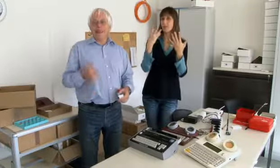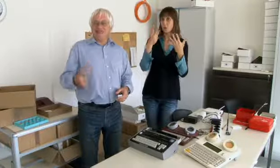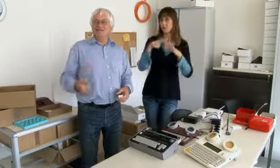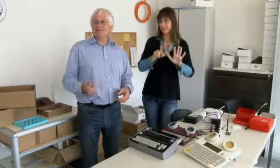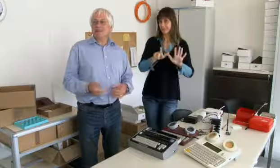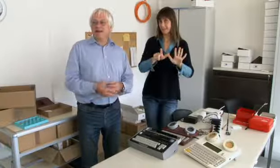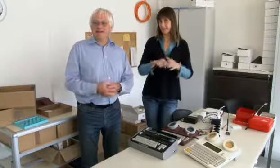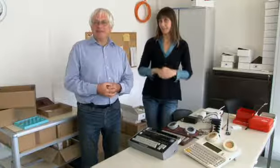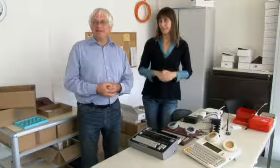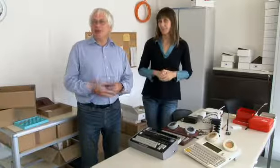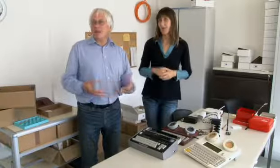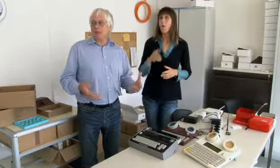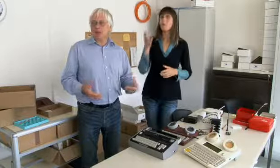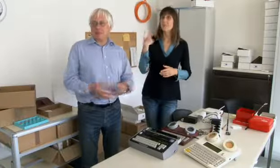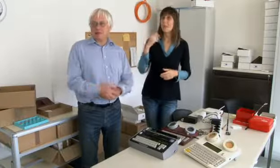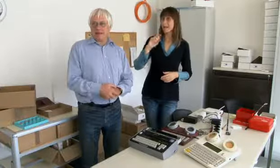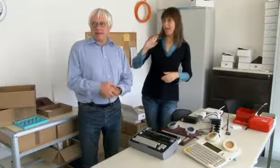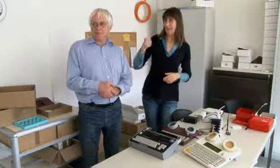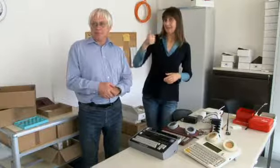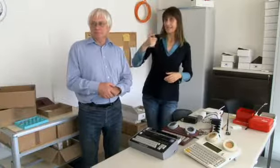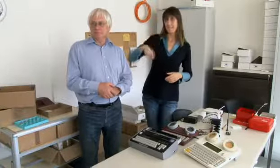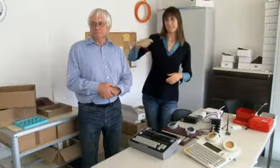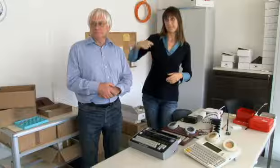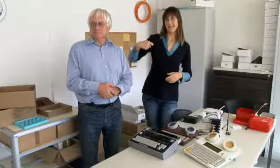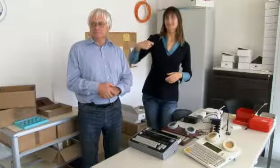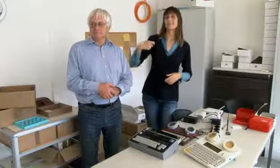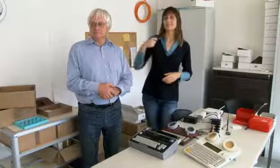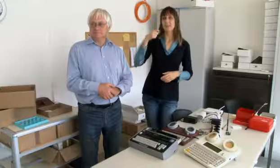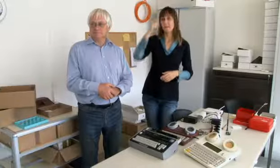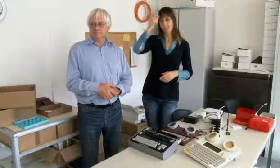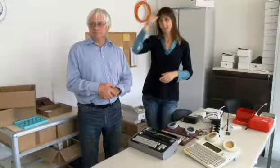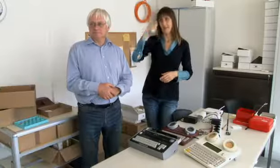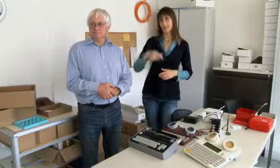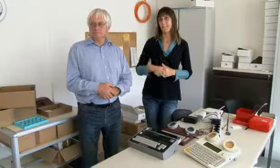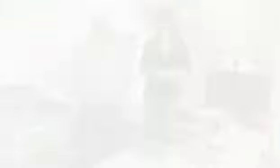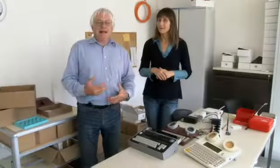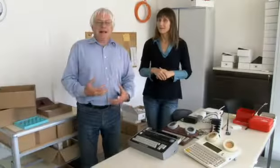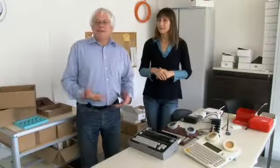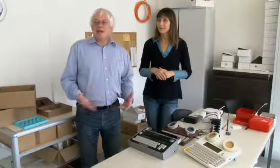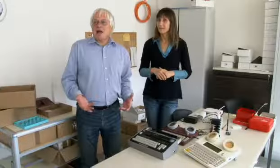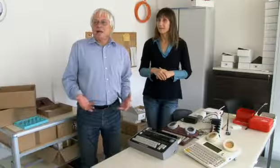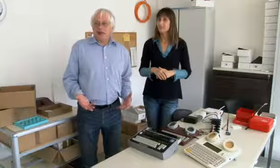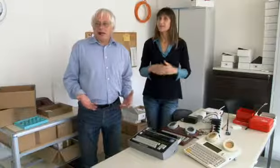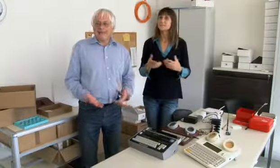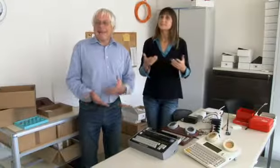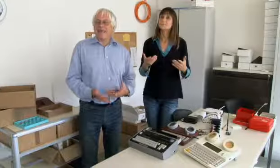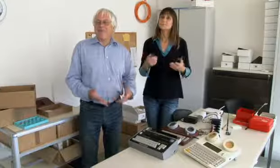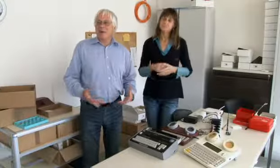das war 1979. Der erste Präsident war Beat Kleeb.